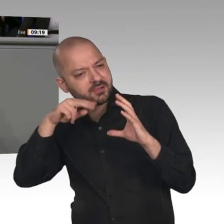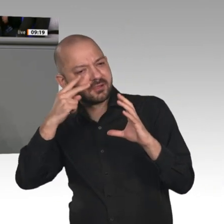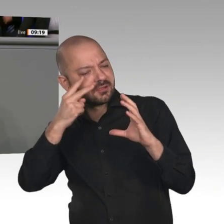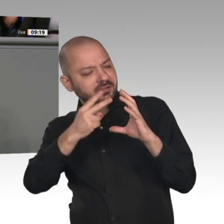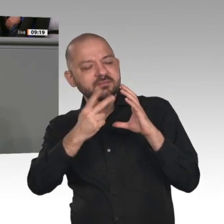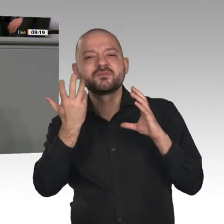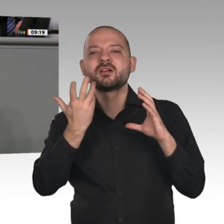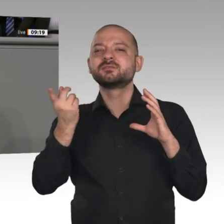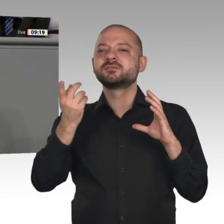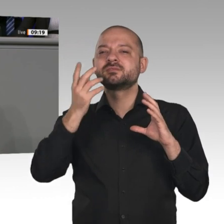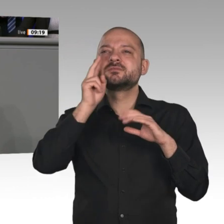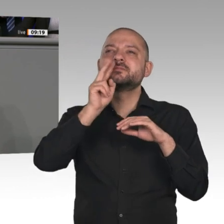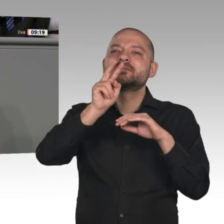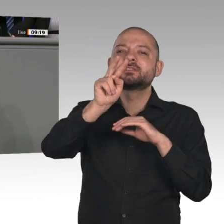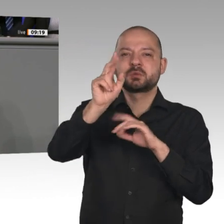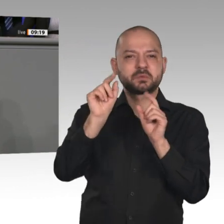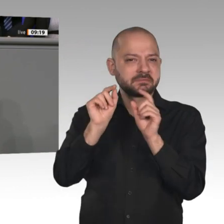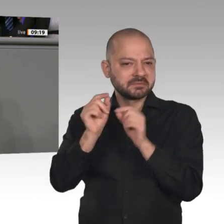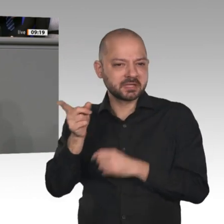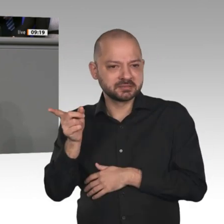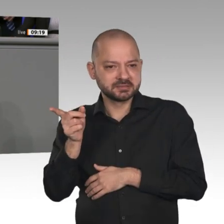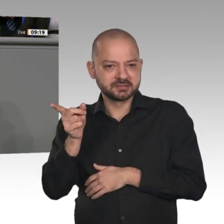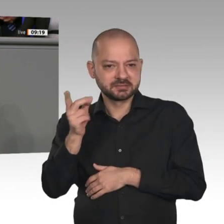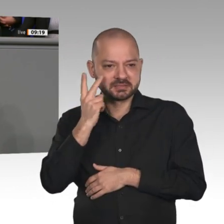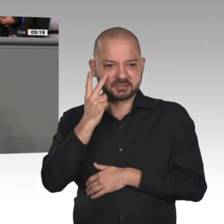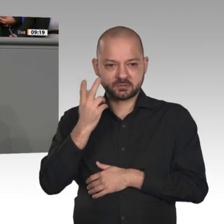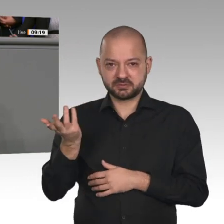der Menschheit die materiellen, sozialen und geistigen Lebensgrundlagen entzieht?